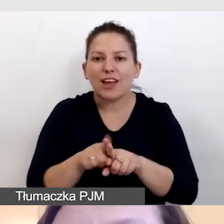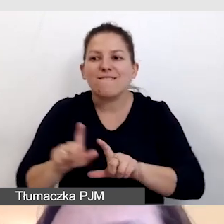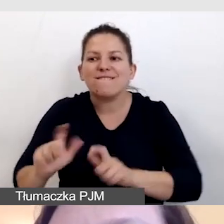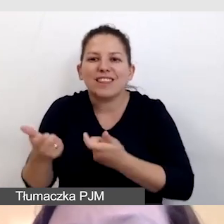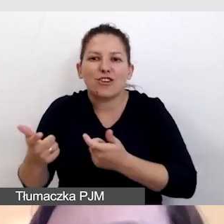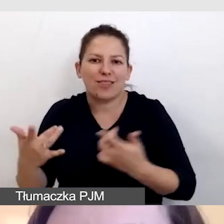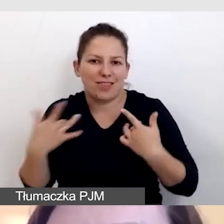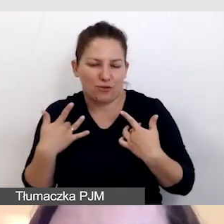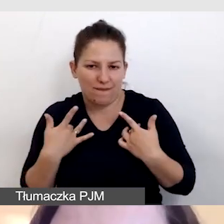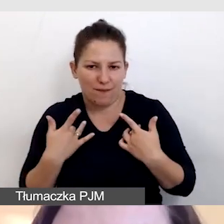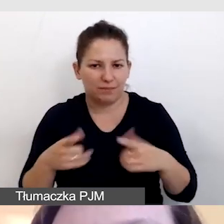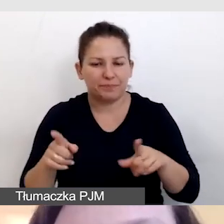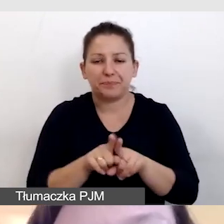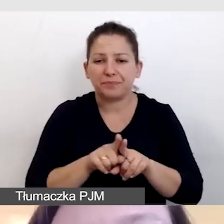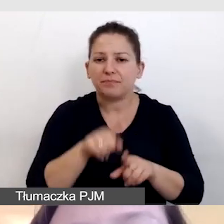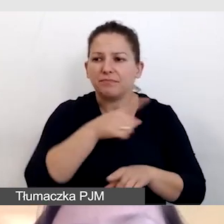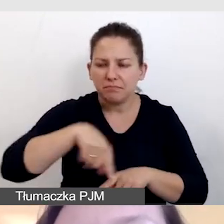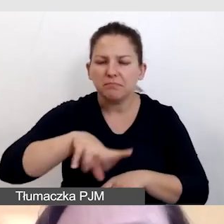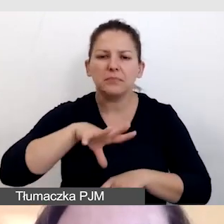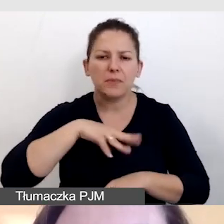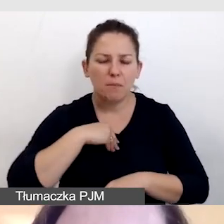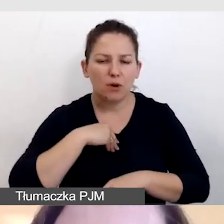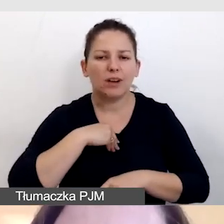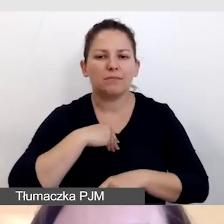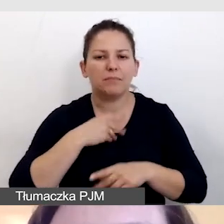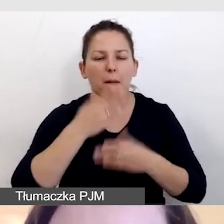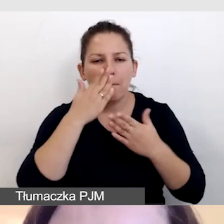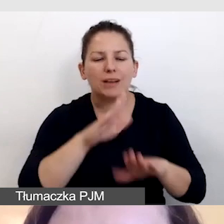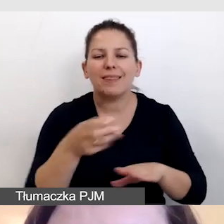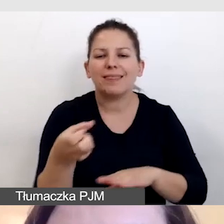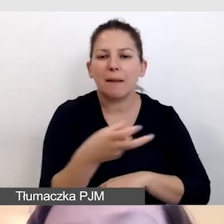Z tego samego źródła jesteśmy w stanie puścić napisy do transmisji,